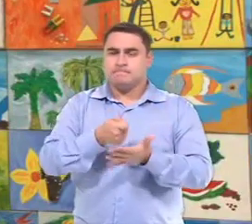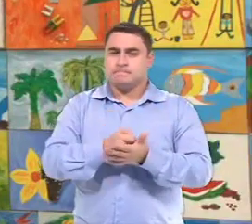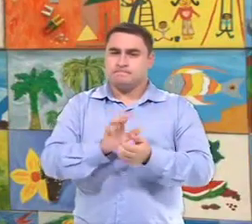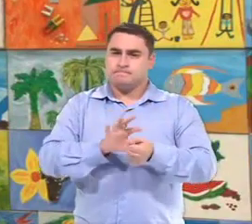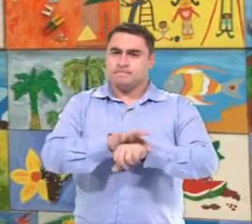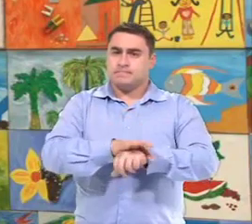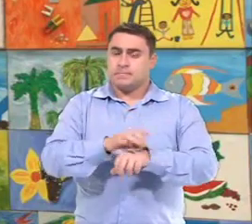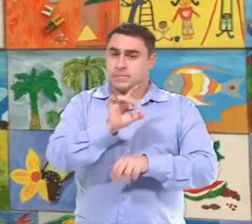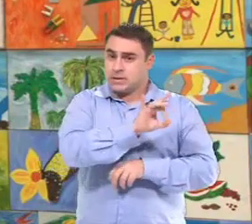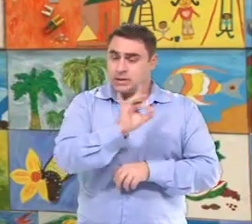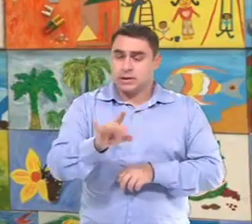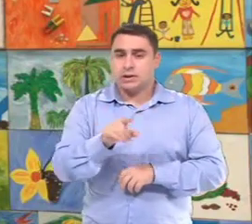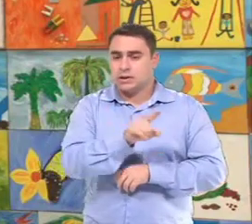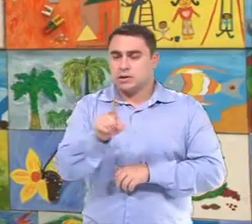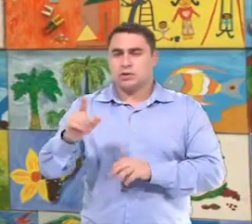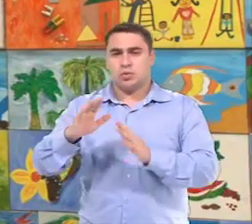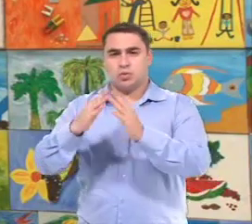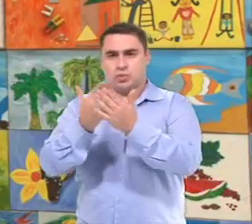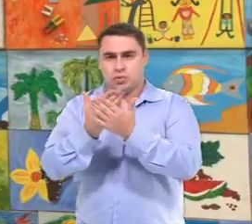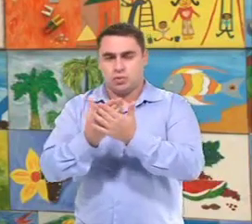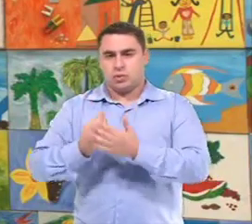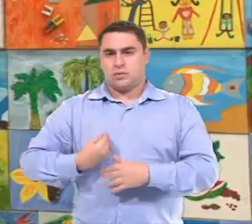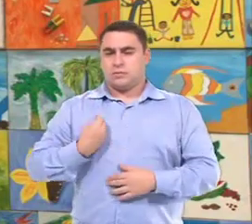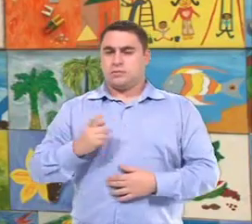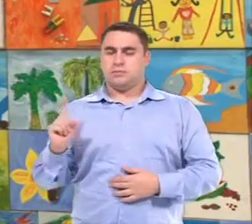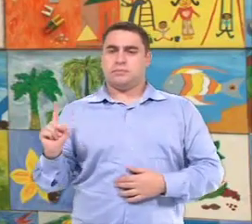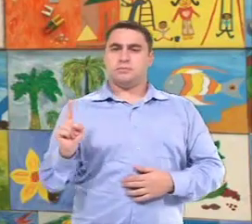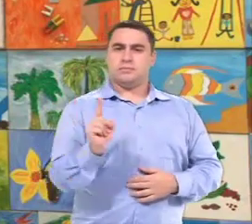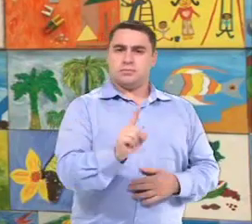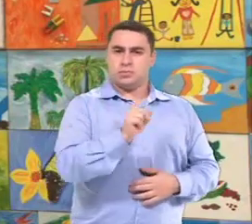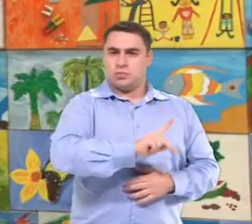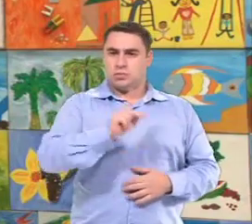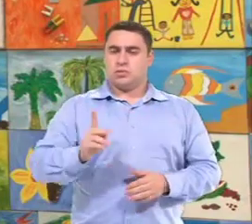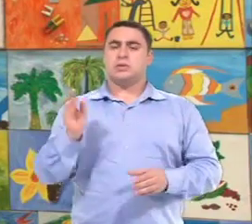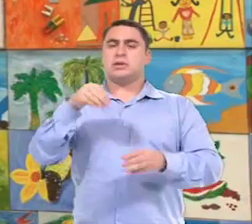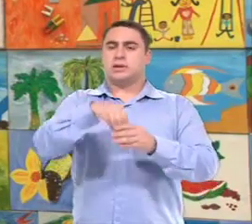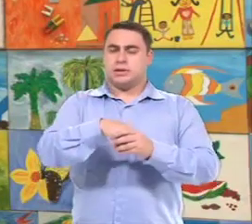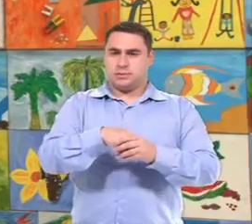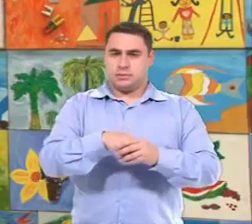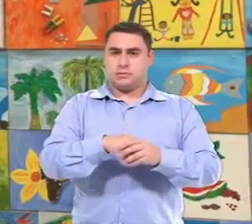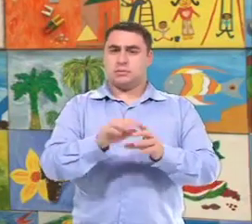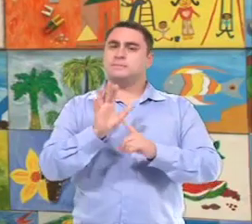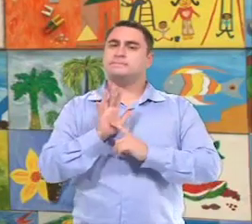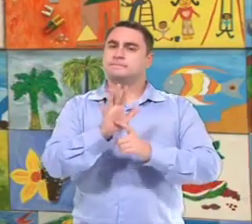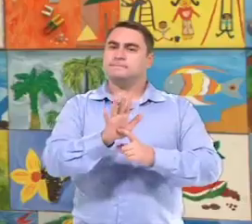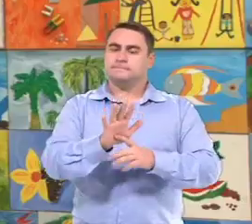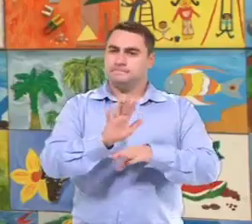A gente está garantindo a cada unidade da rede A presença deste professor dentro da unidade...